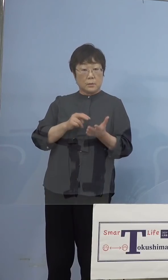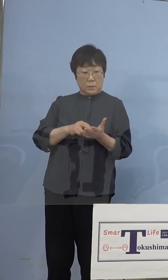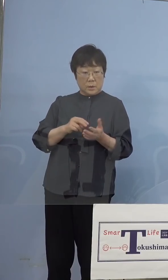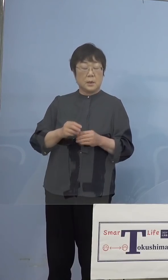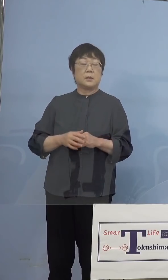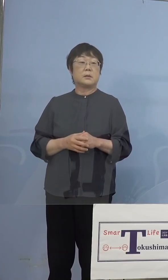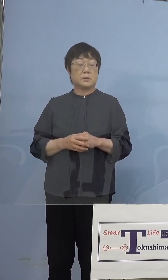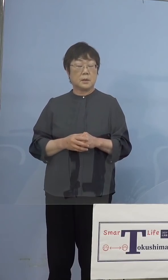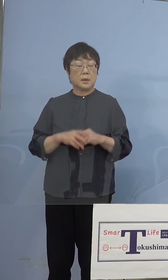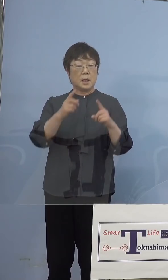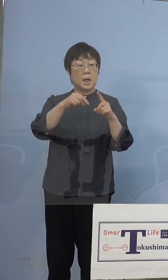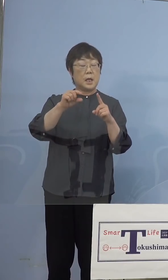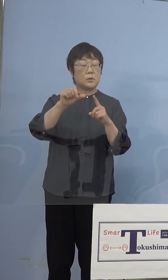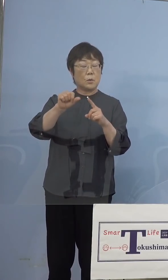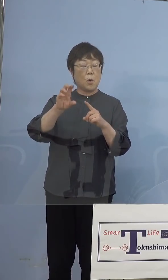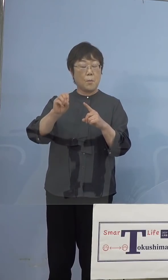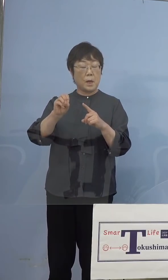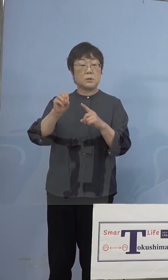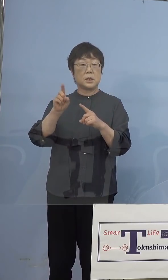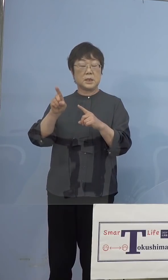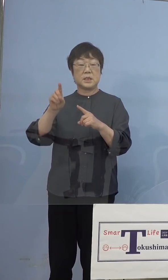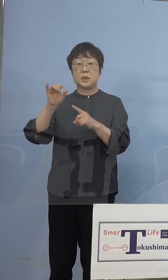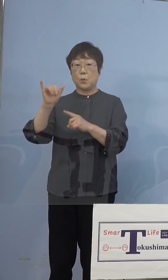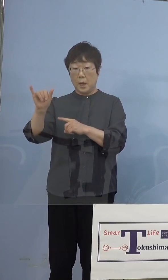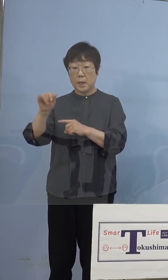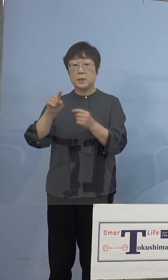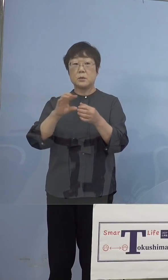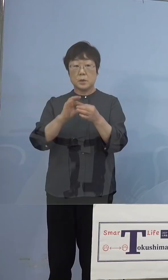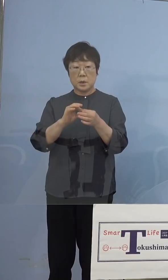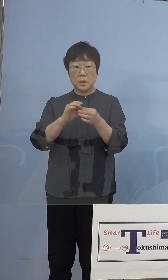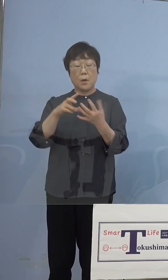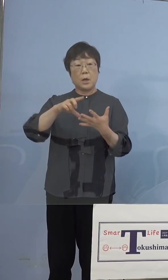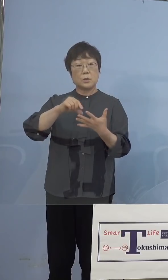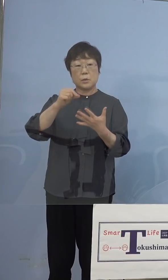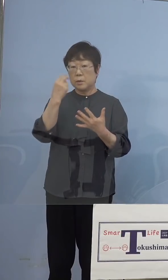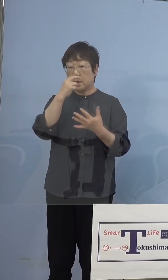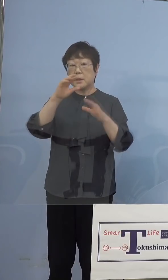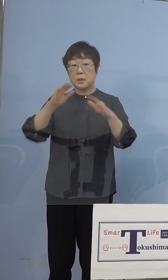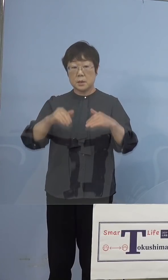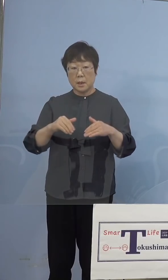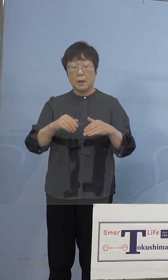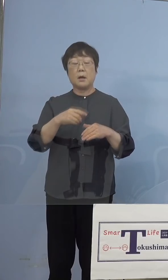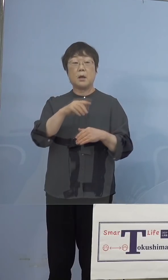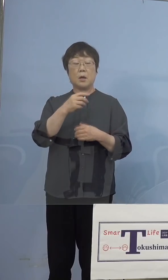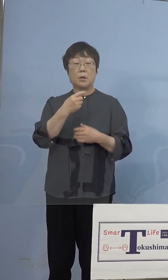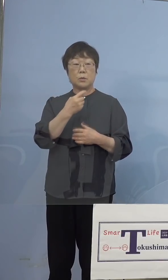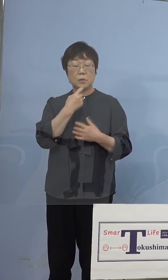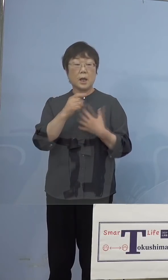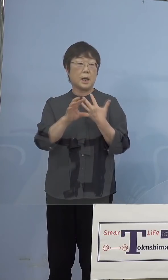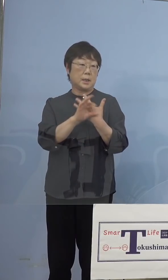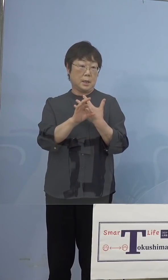N501Y、いわゆるスクリーニングを やって、疑い事例、ただその場合も